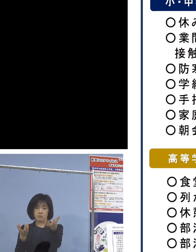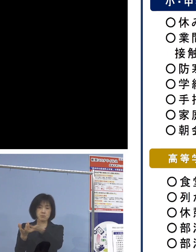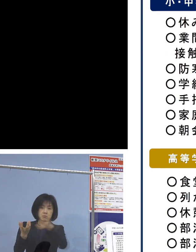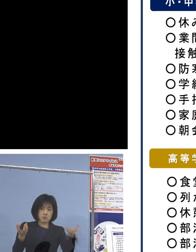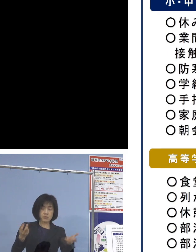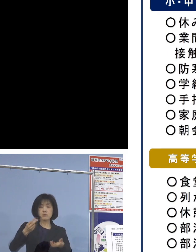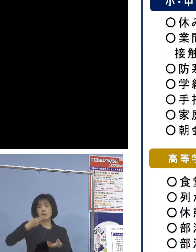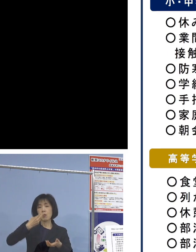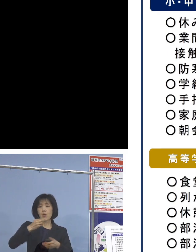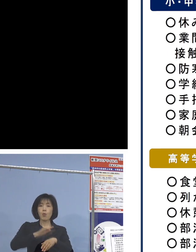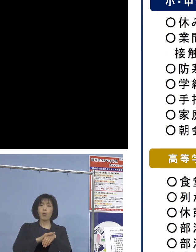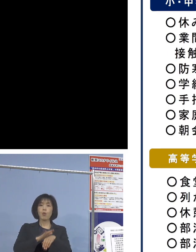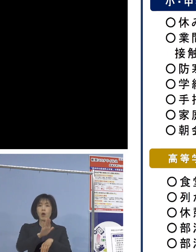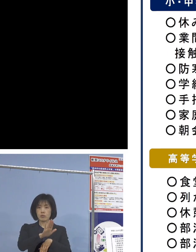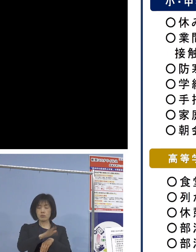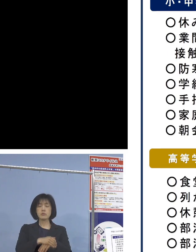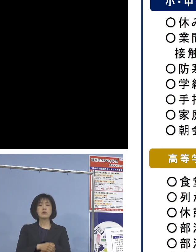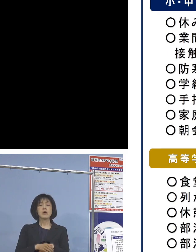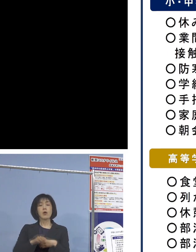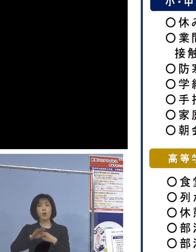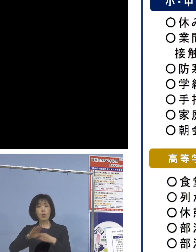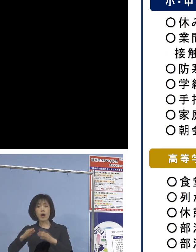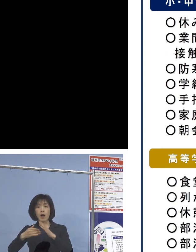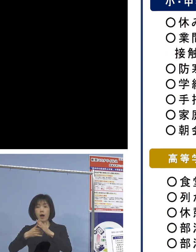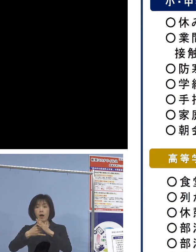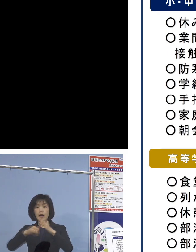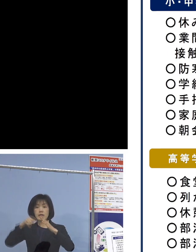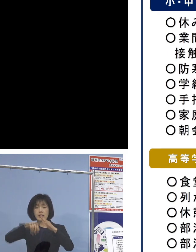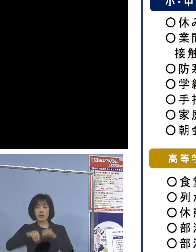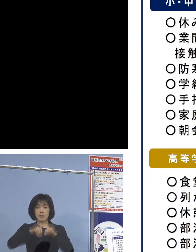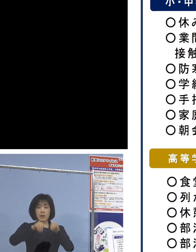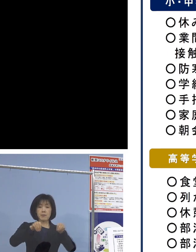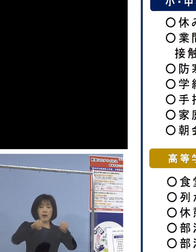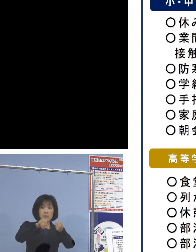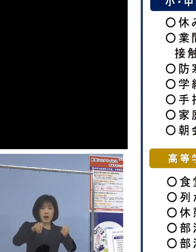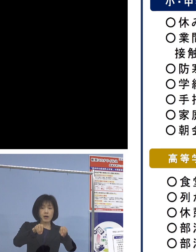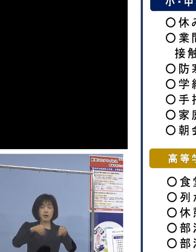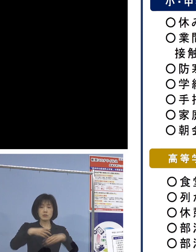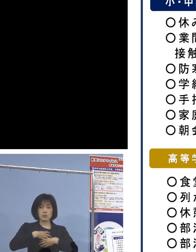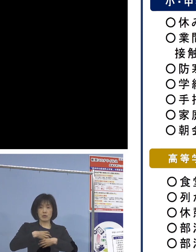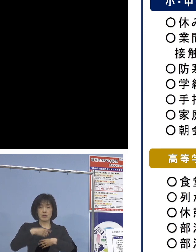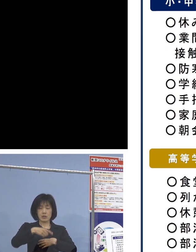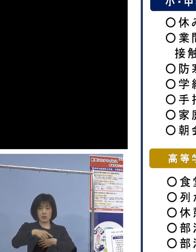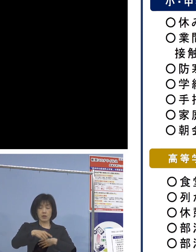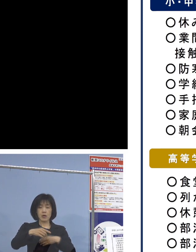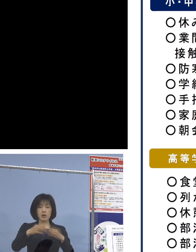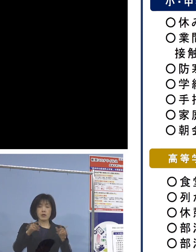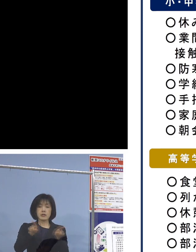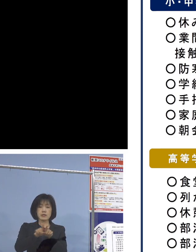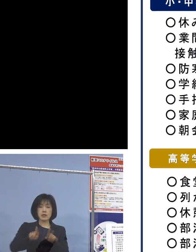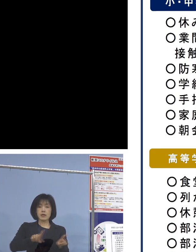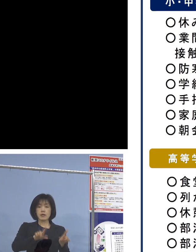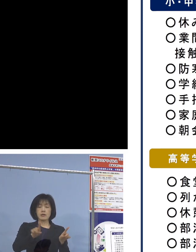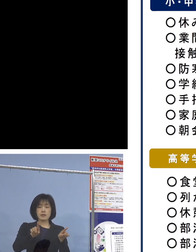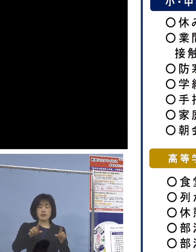また、家庭内感染が大きく見られるための 同居家族の健康状態の確認を依頼する